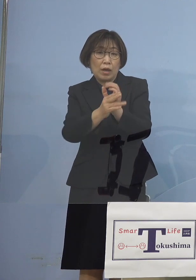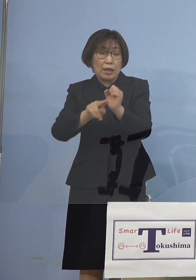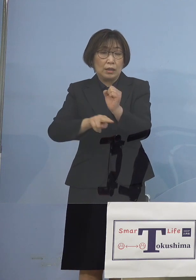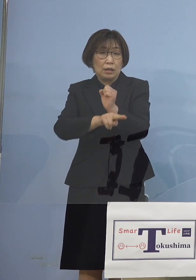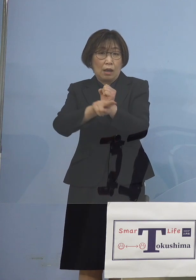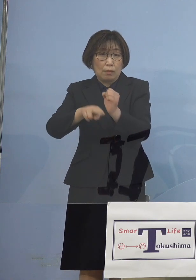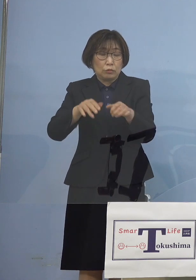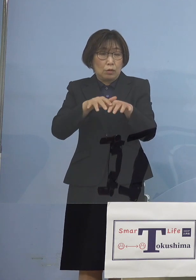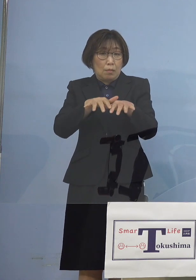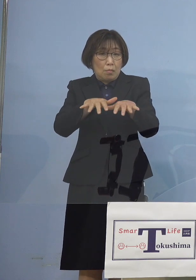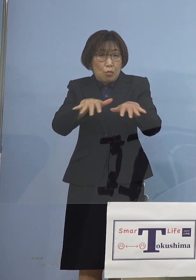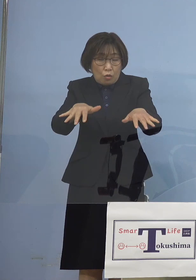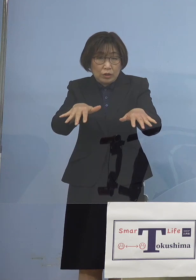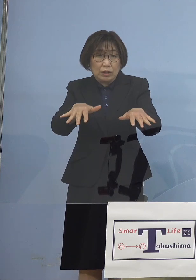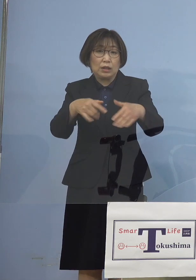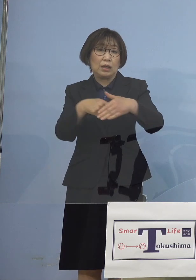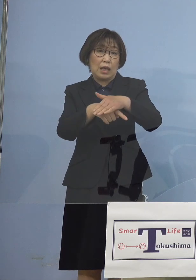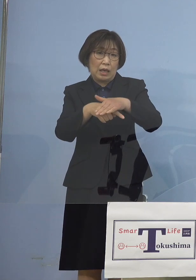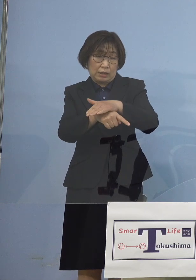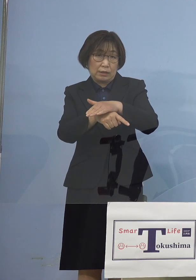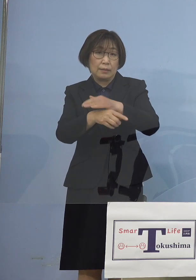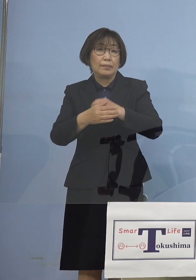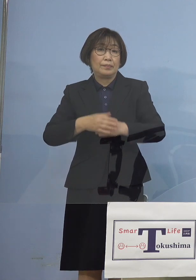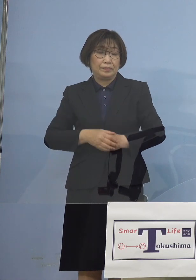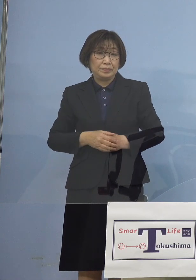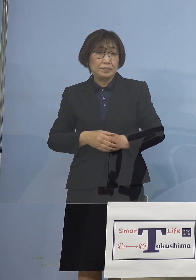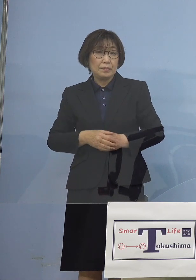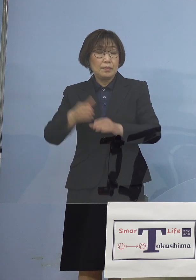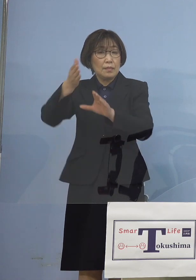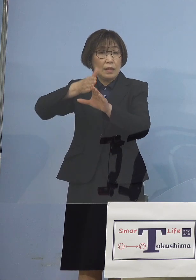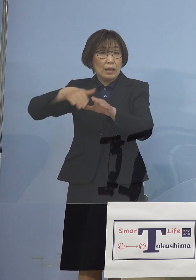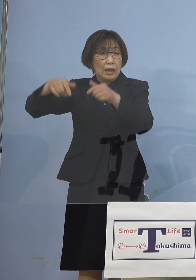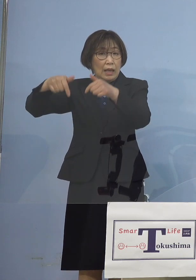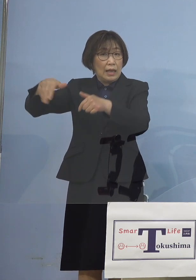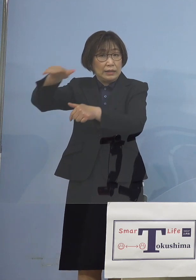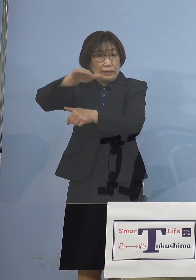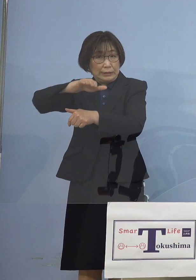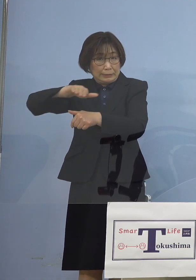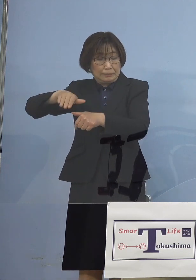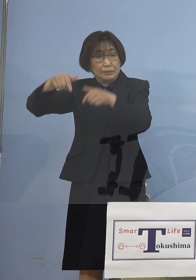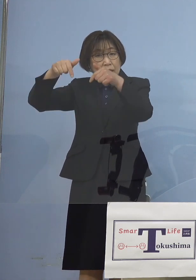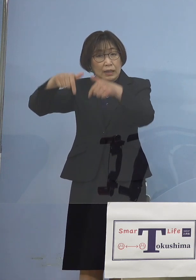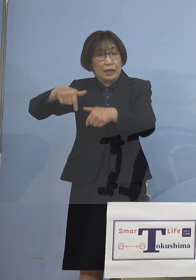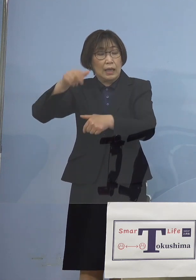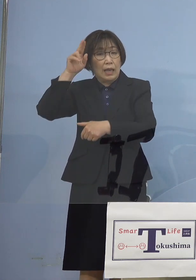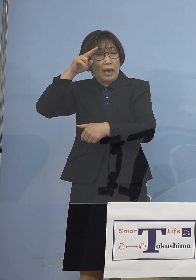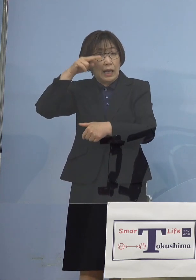しかも京阪神から 持たらされたもの もちろん行き来 ということですけどね